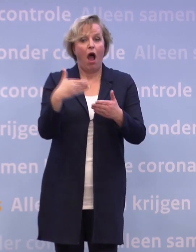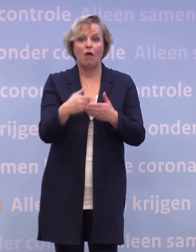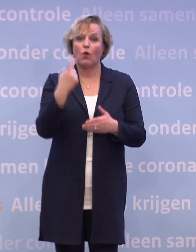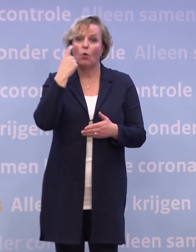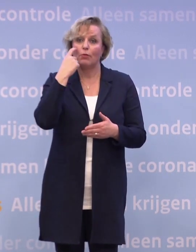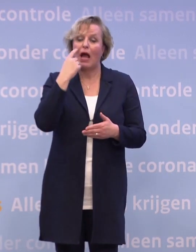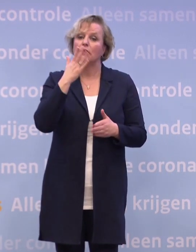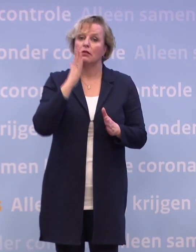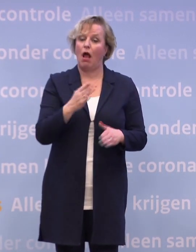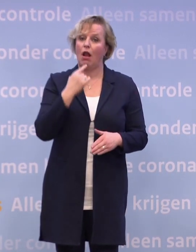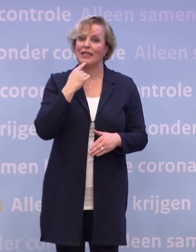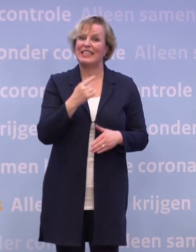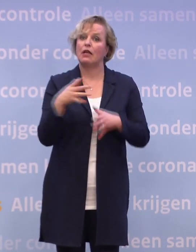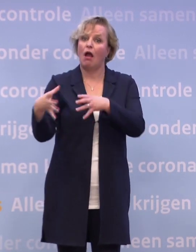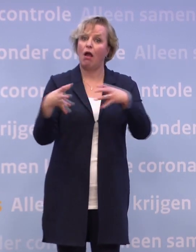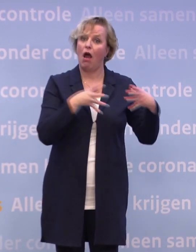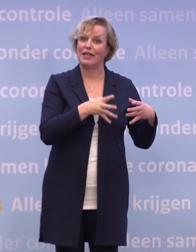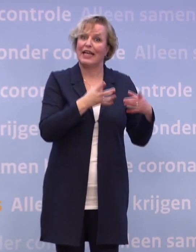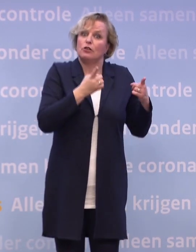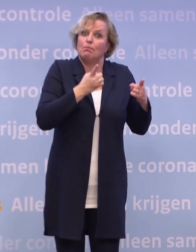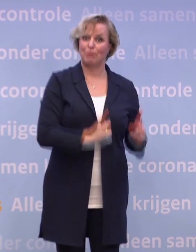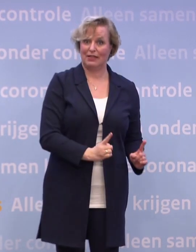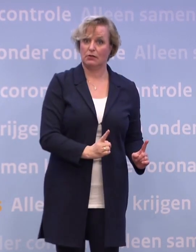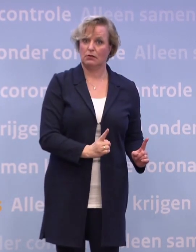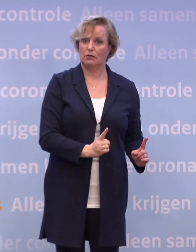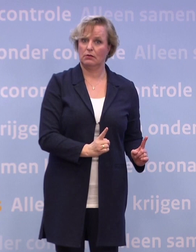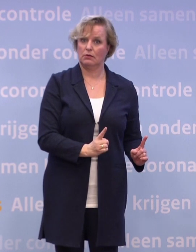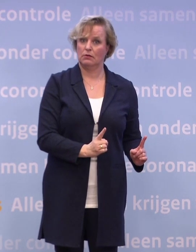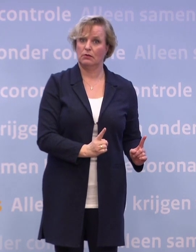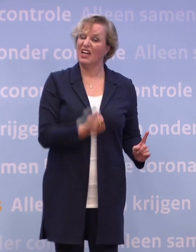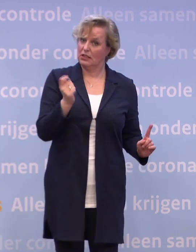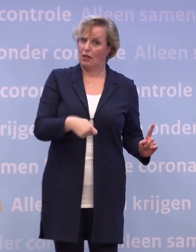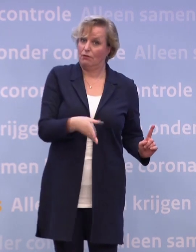...over een mogelijke quarantaineplicht en echt de plicht waar een straf op staat.